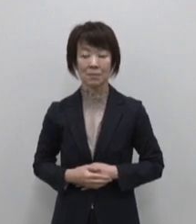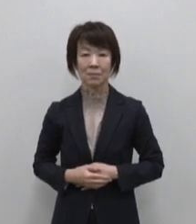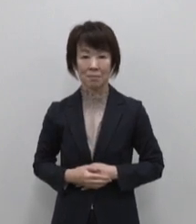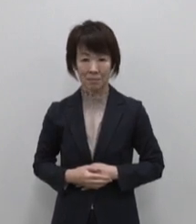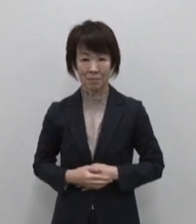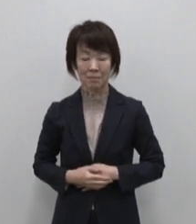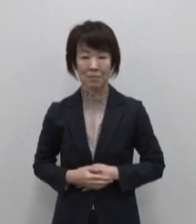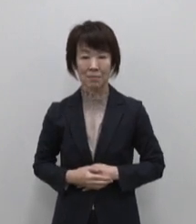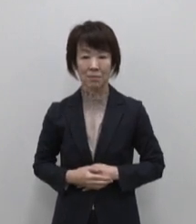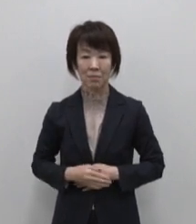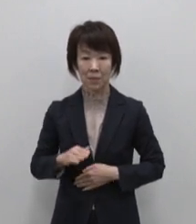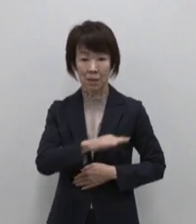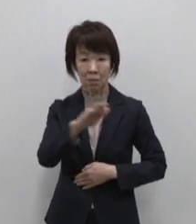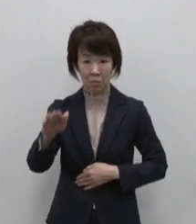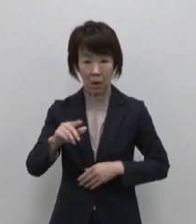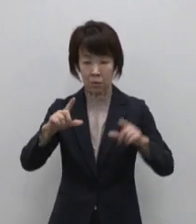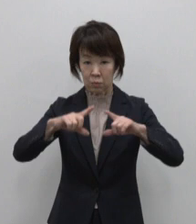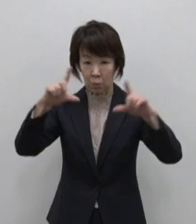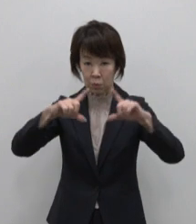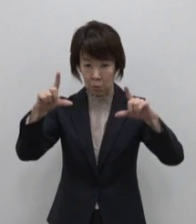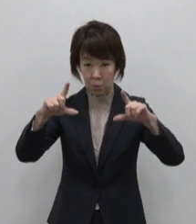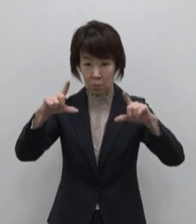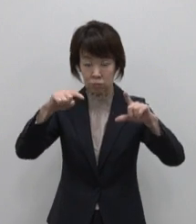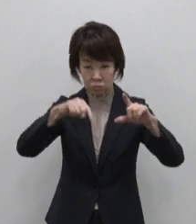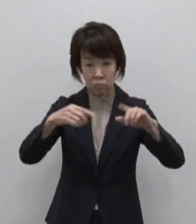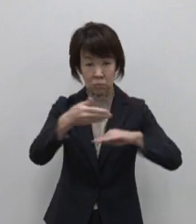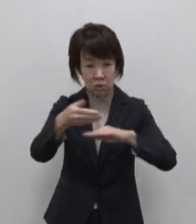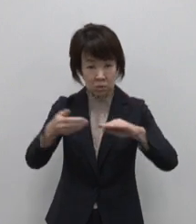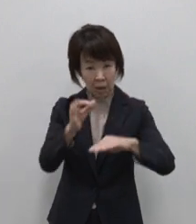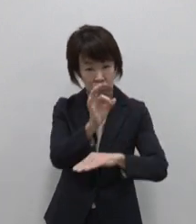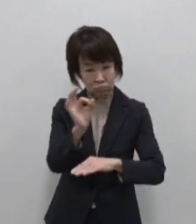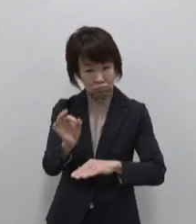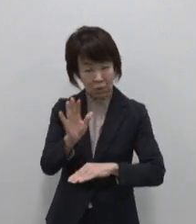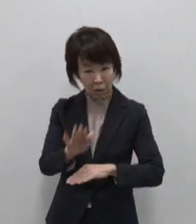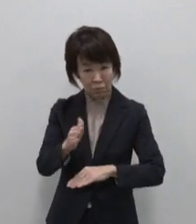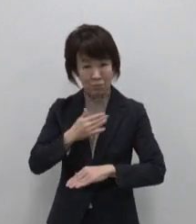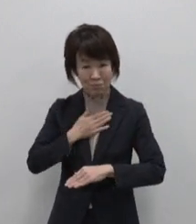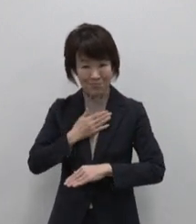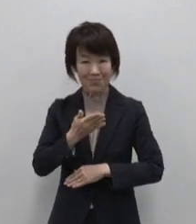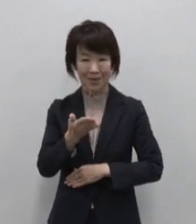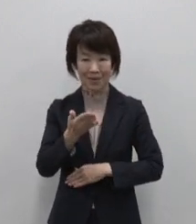みなさんは東京にも島があることを ご存じでしたか